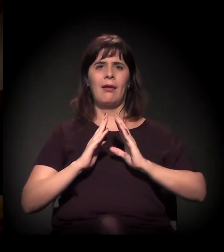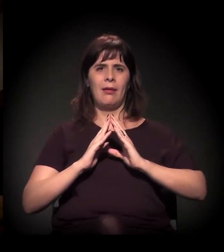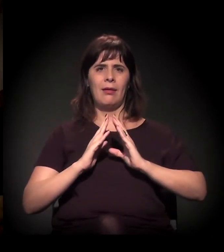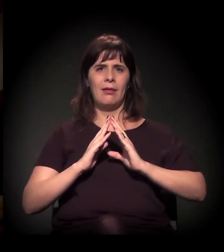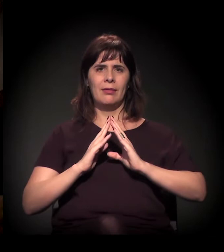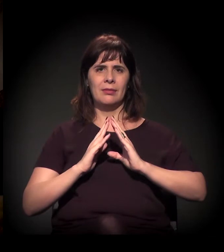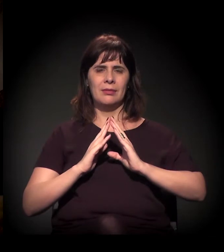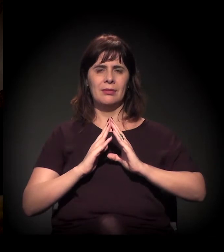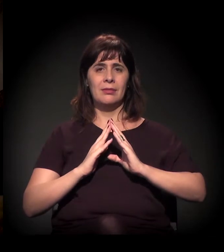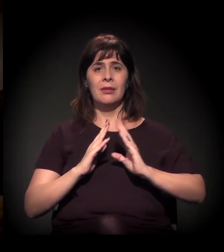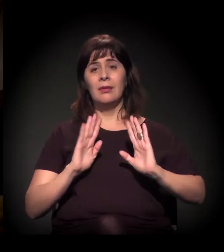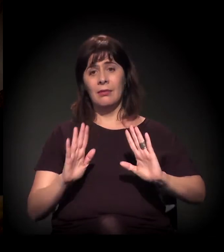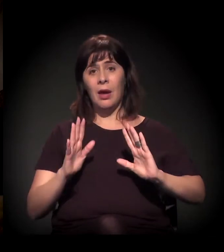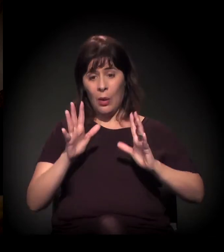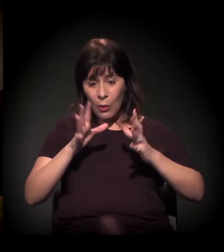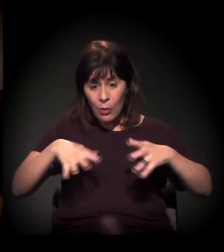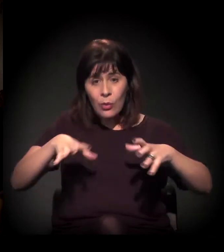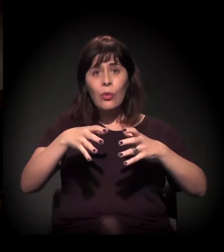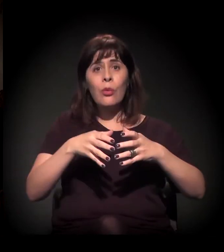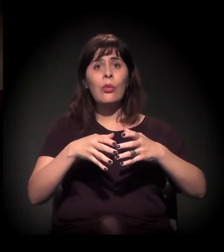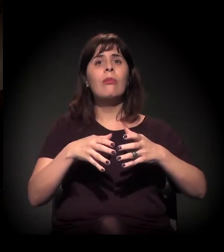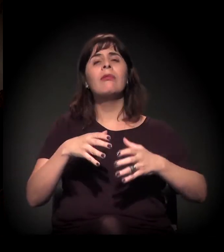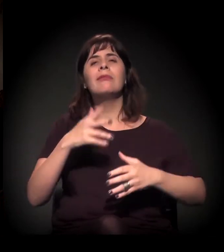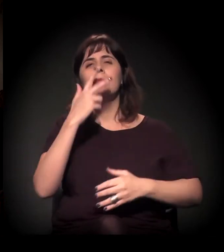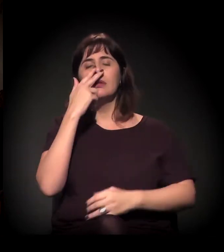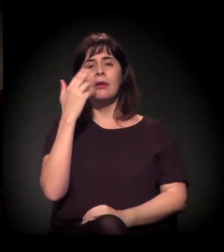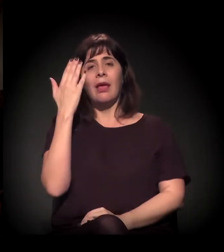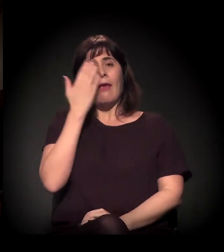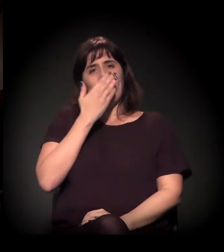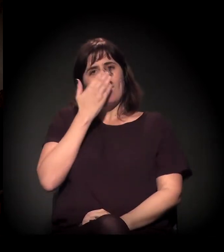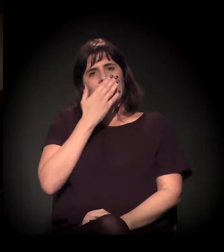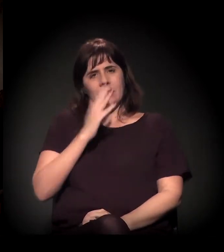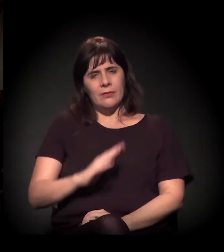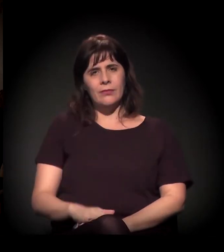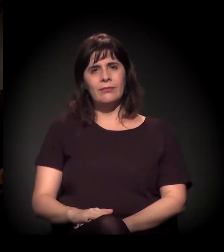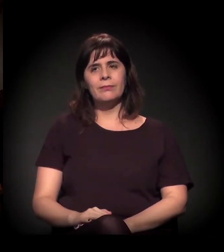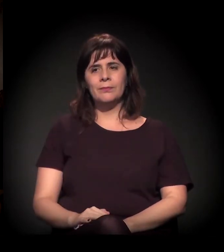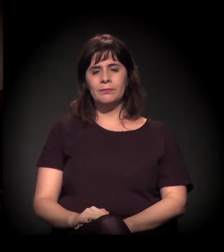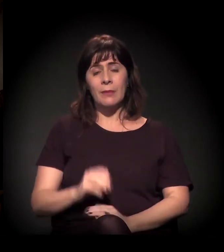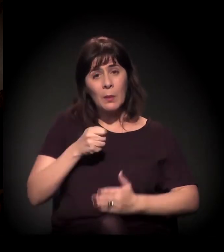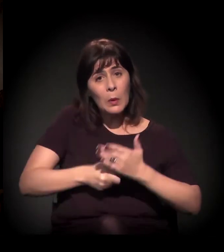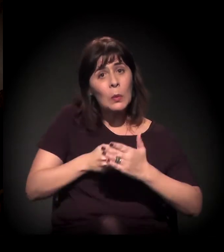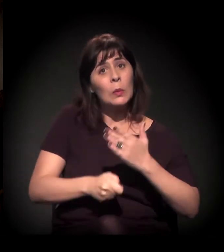Acho que essa é uma luta que está bem colocada mesmo nesta conversa.